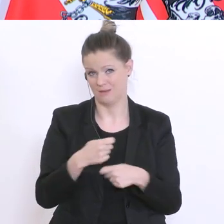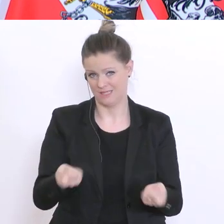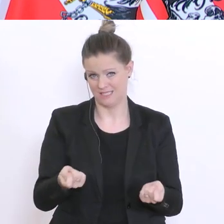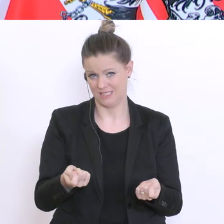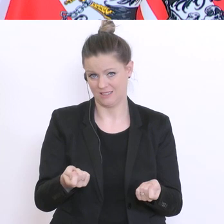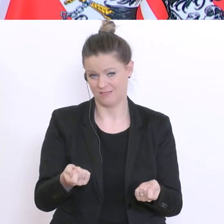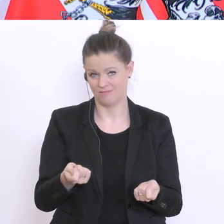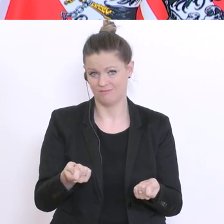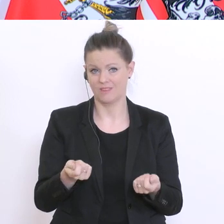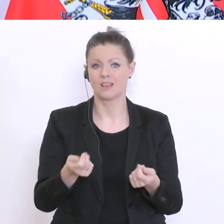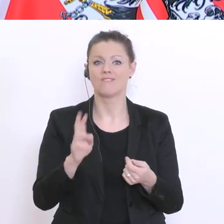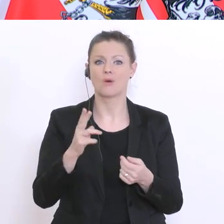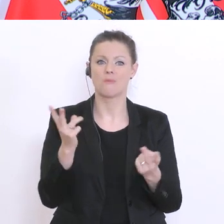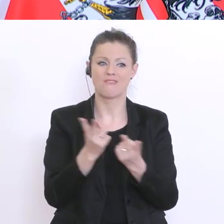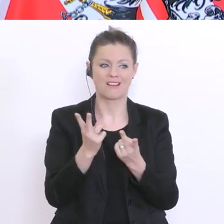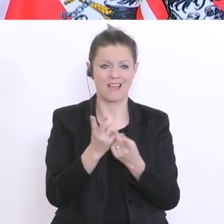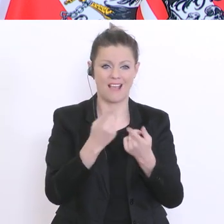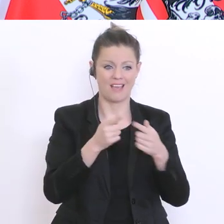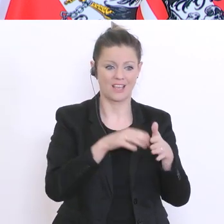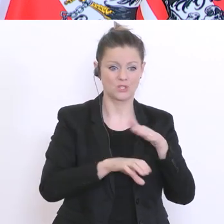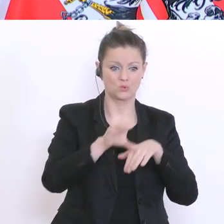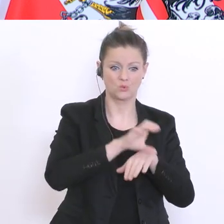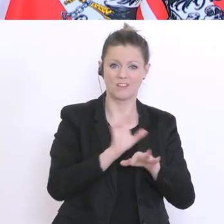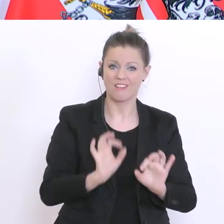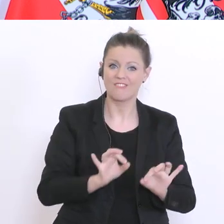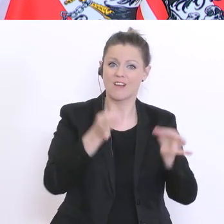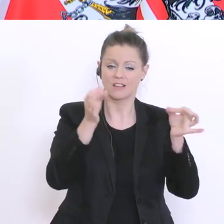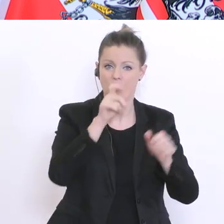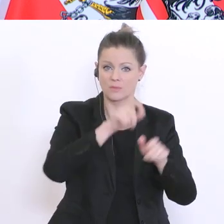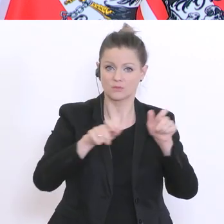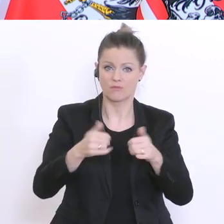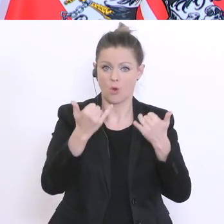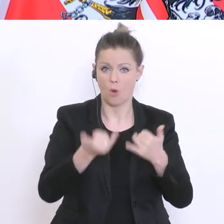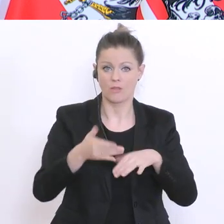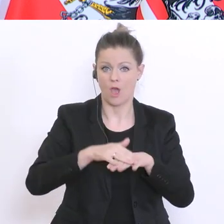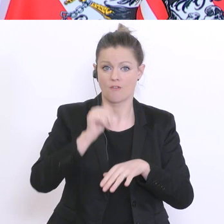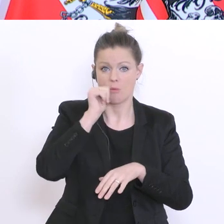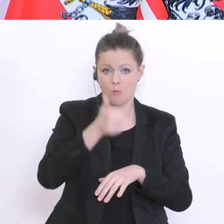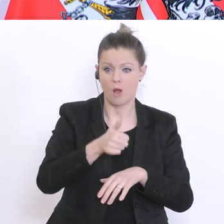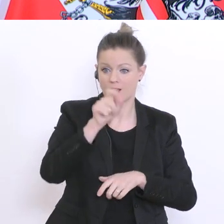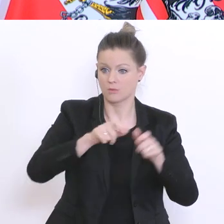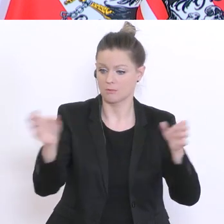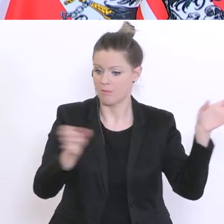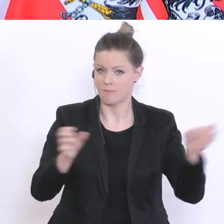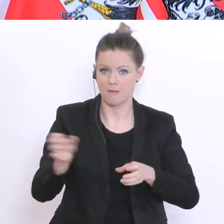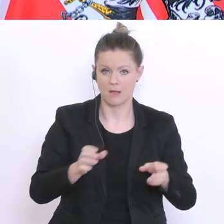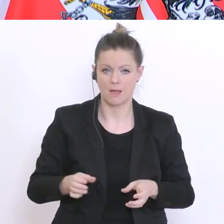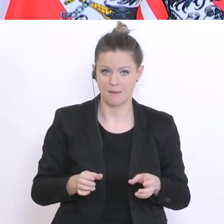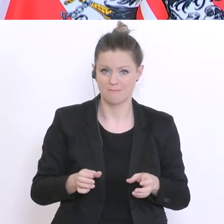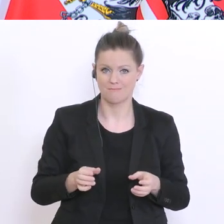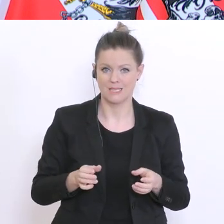Ressourcen - qualifiziertes Personal, so von heute auf morgen in eine Anstellung zu bringen